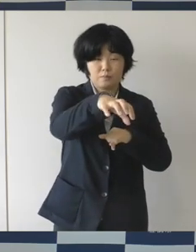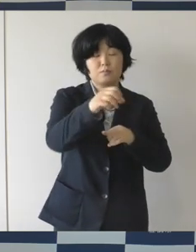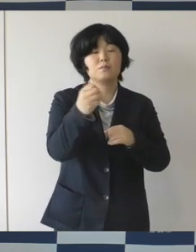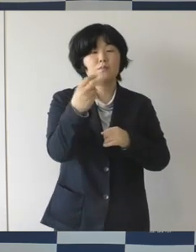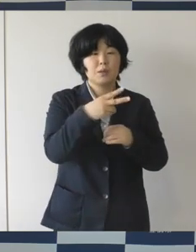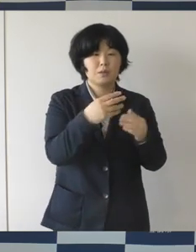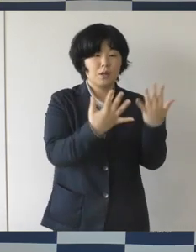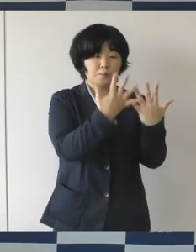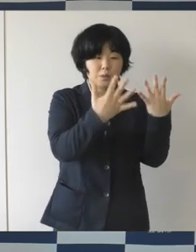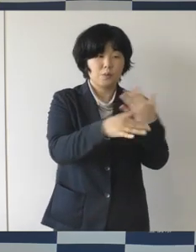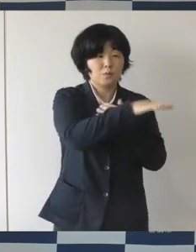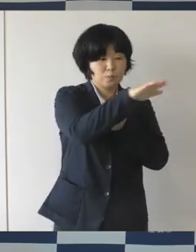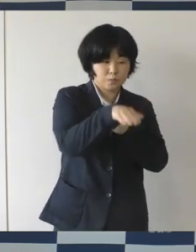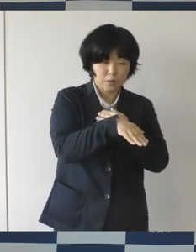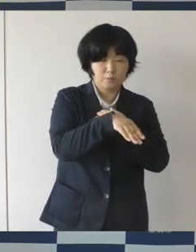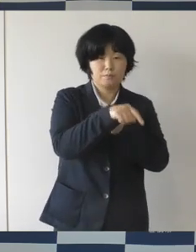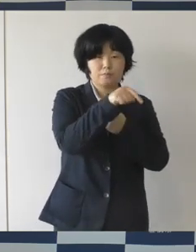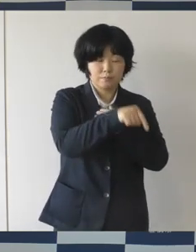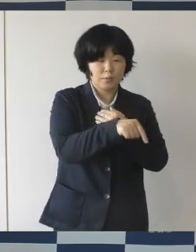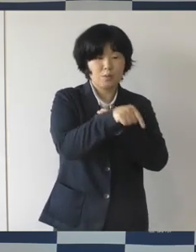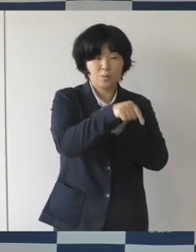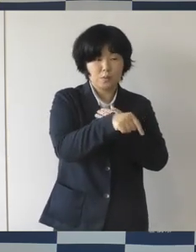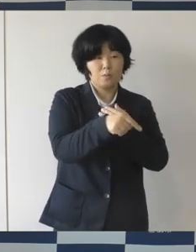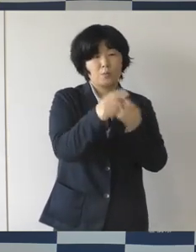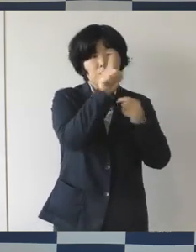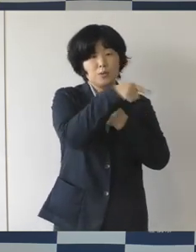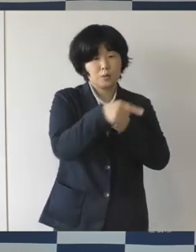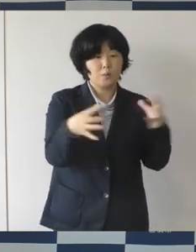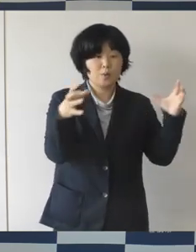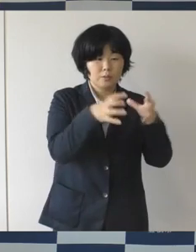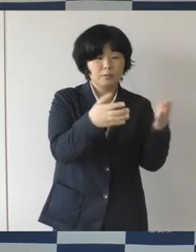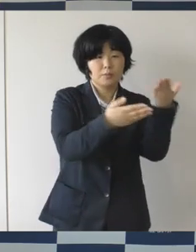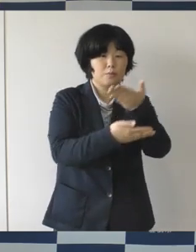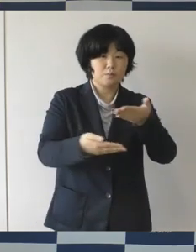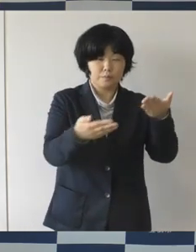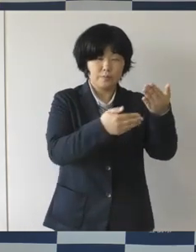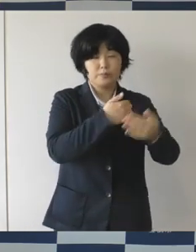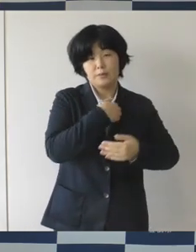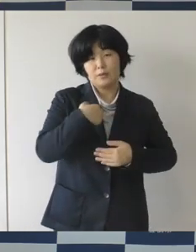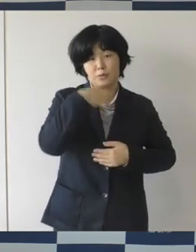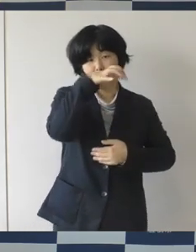そこでも多くの人が集って共有をしてもらう交流をしてもらう、